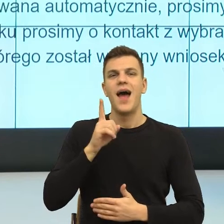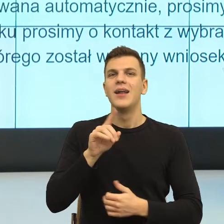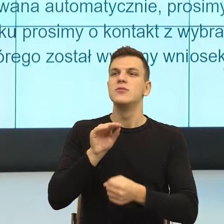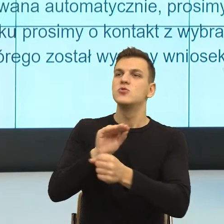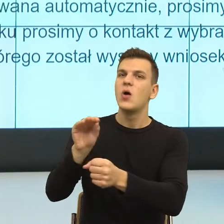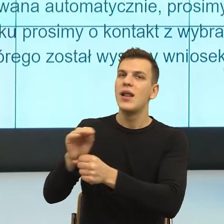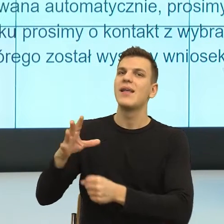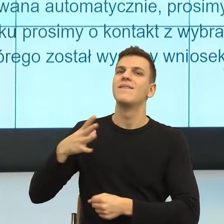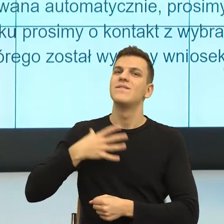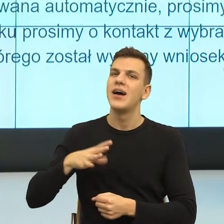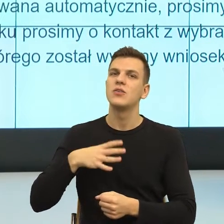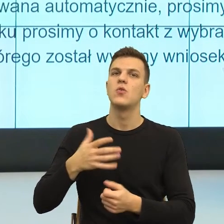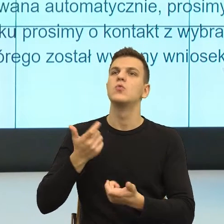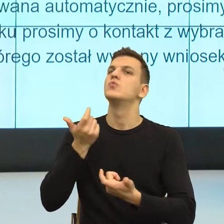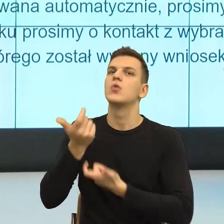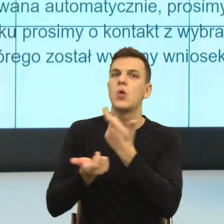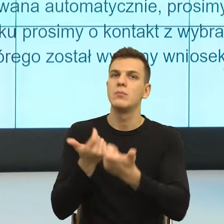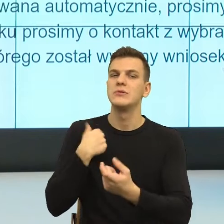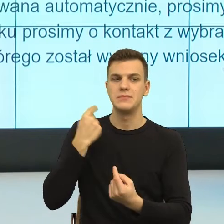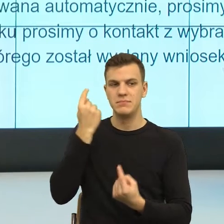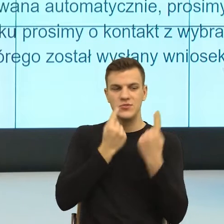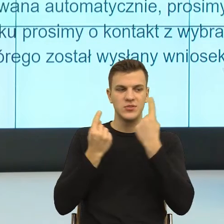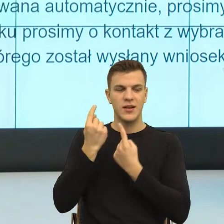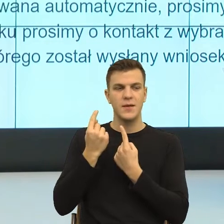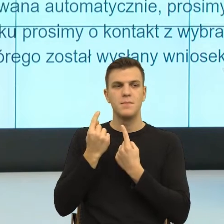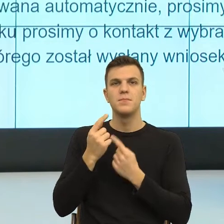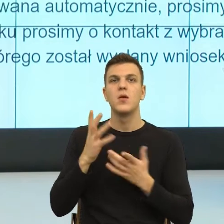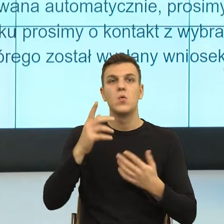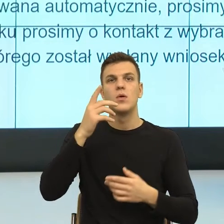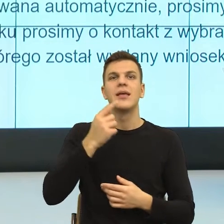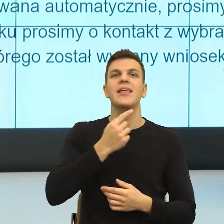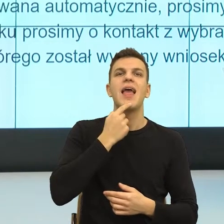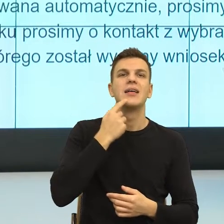to też pokazać tę psychologię języka, która mogłaby przewidzieć.